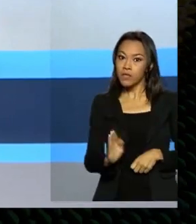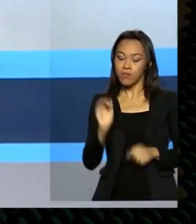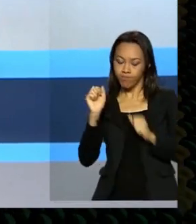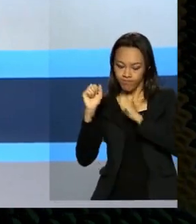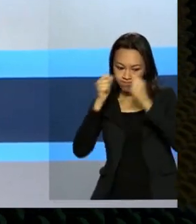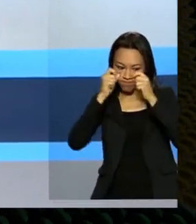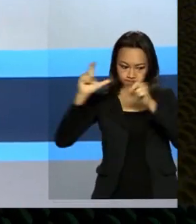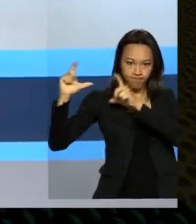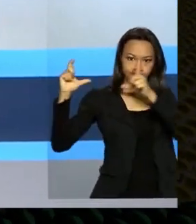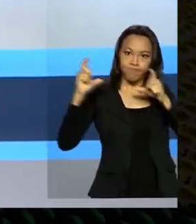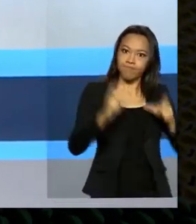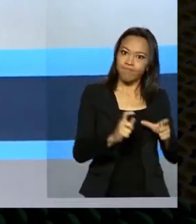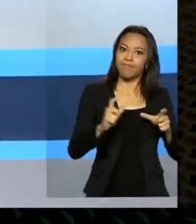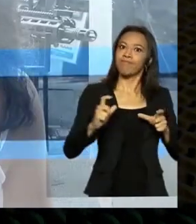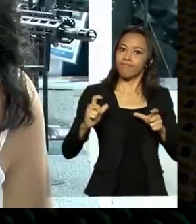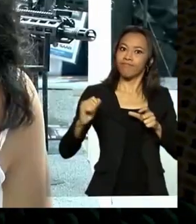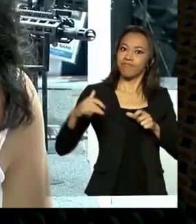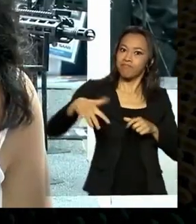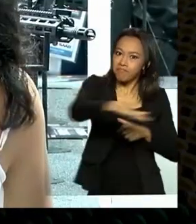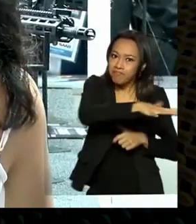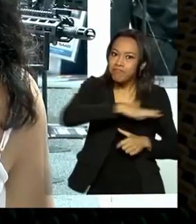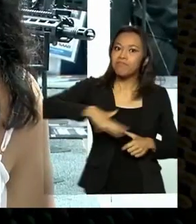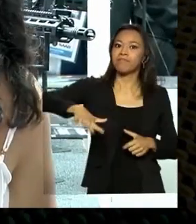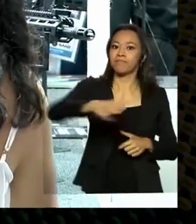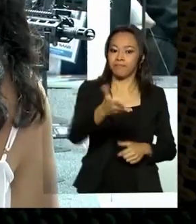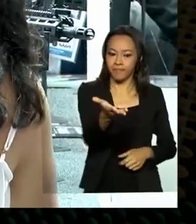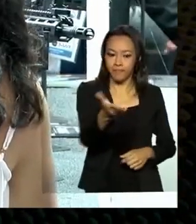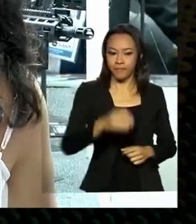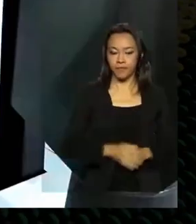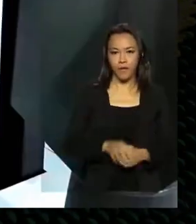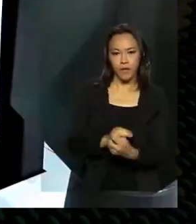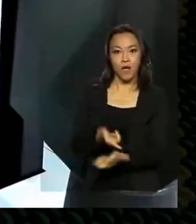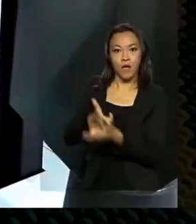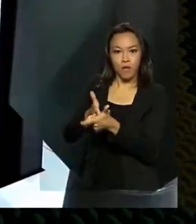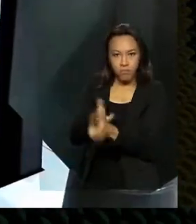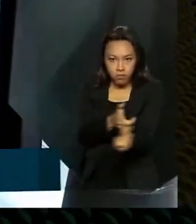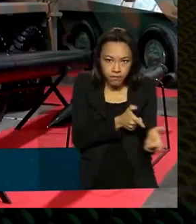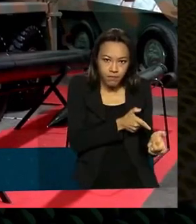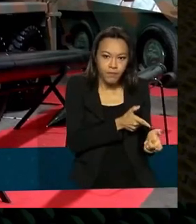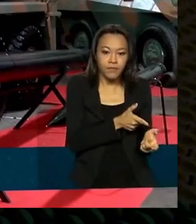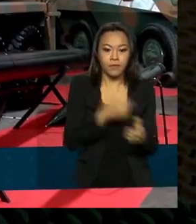estrangeiros no setor. Armamentos, munições, tanques,